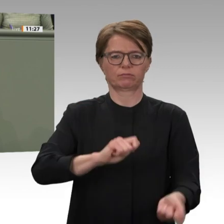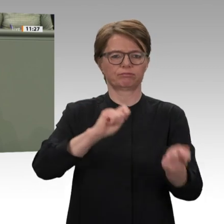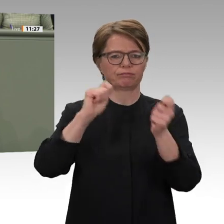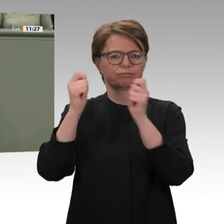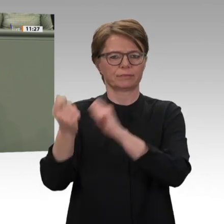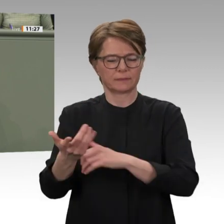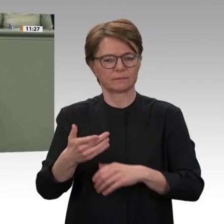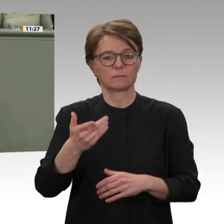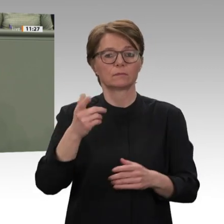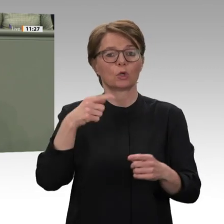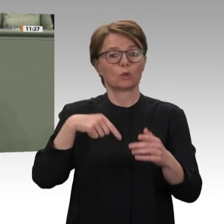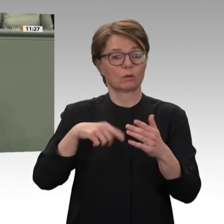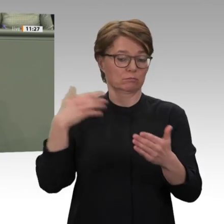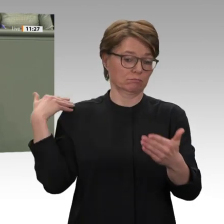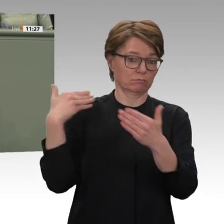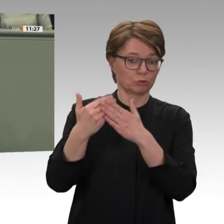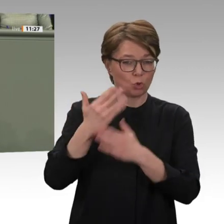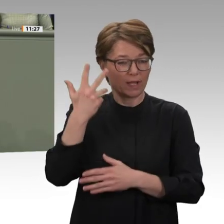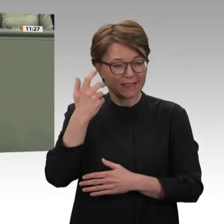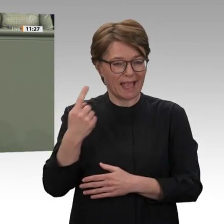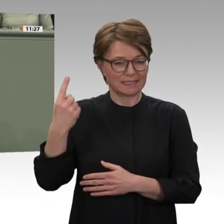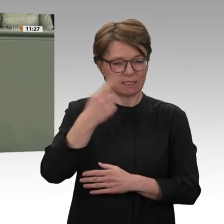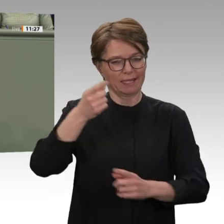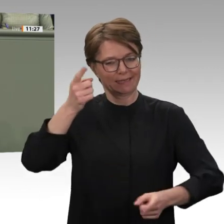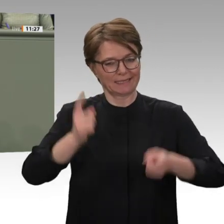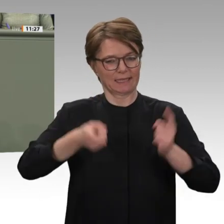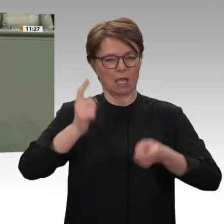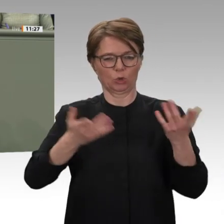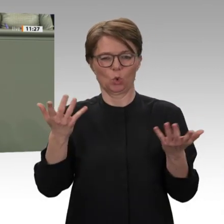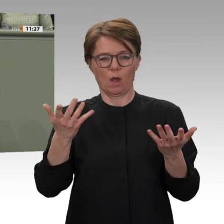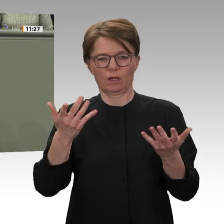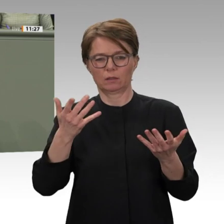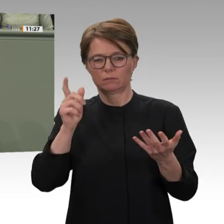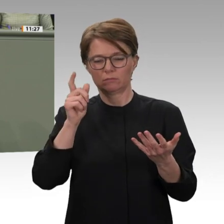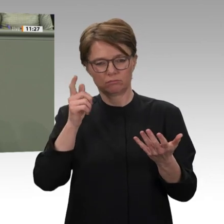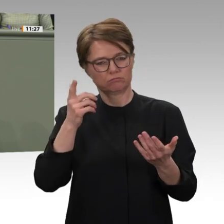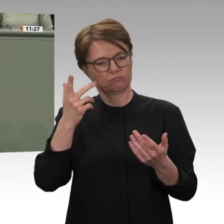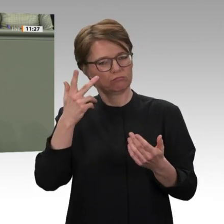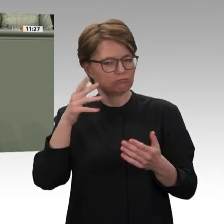die Unterdrückung des Baschir-Regimes gewaltlos abzuschütteln. Die Tatsache, dass die sudanesische